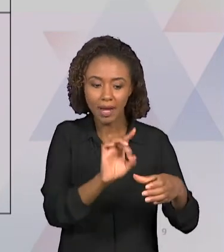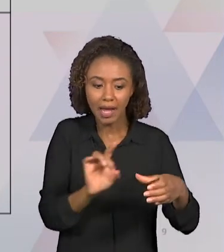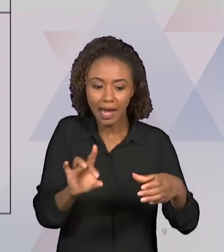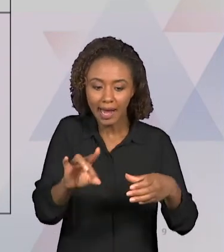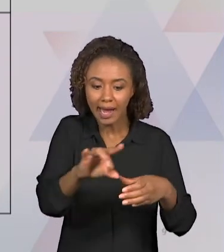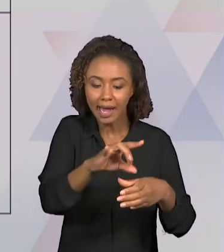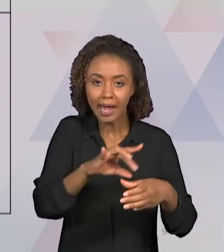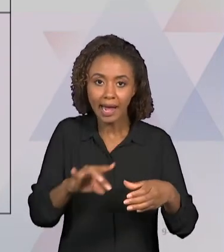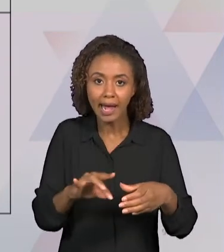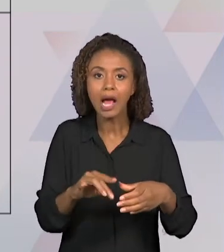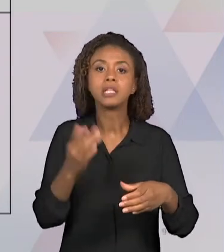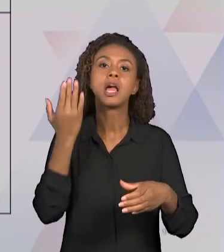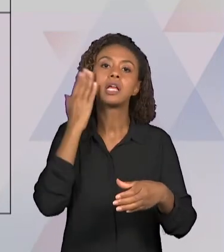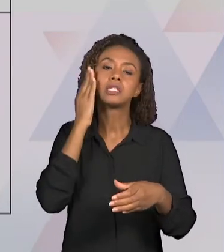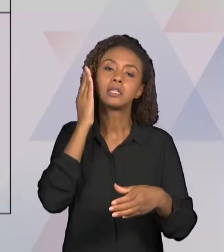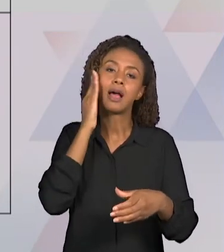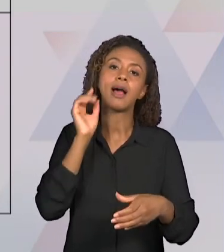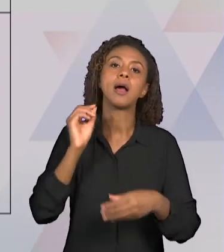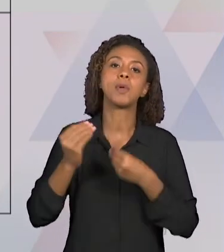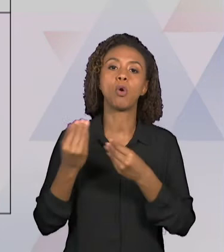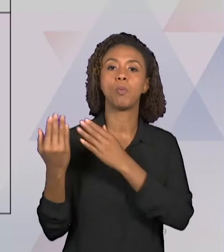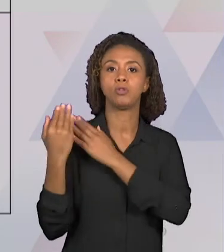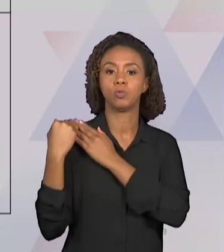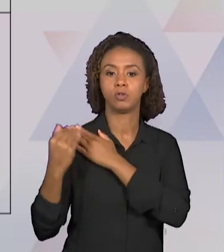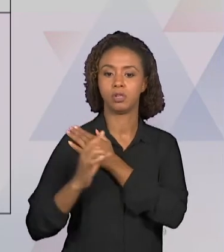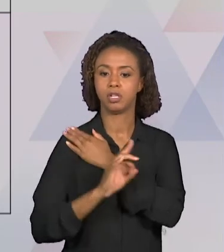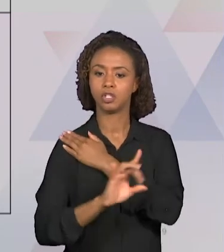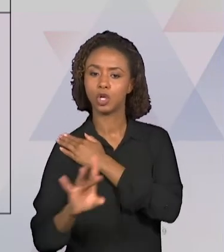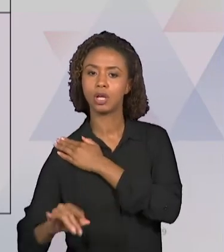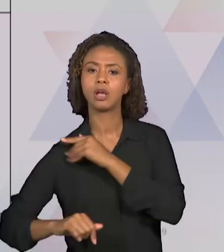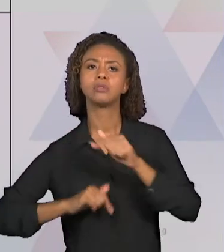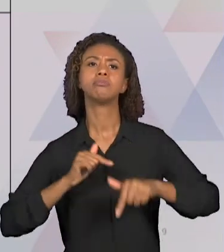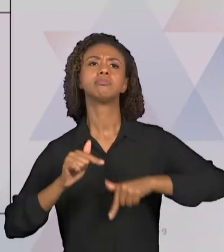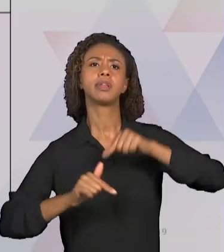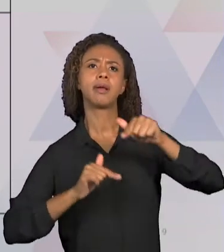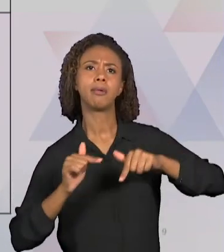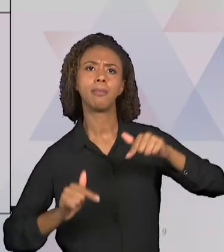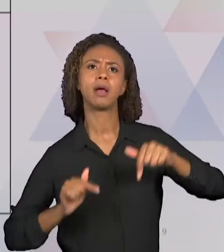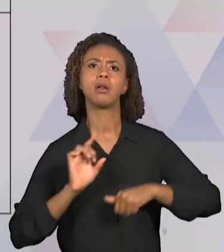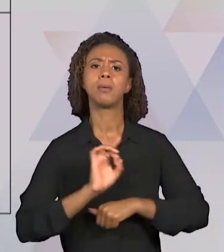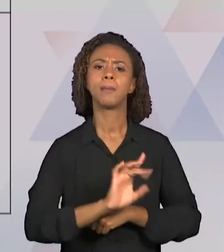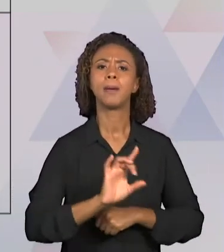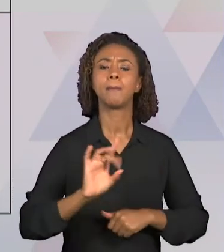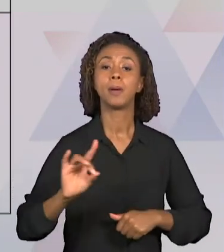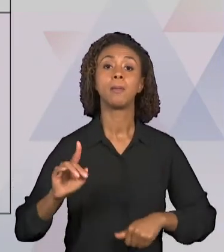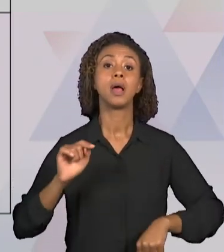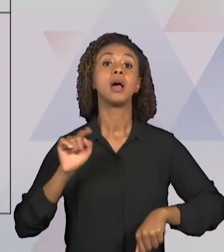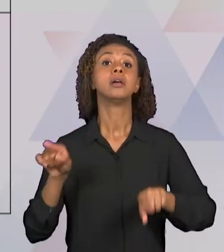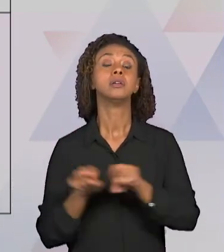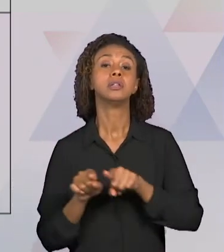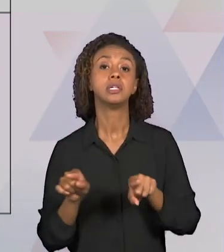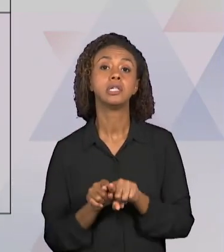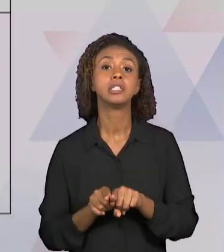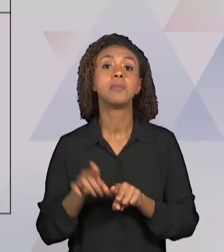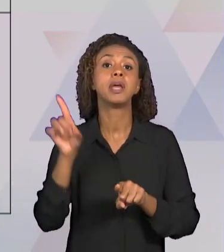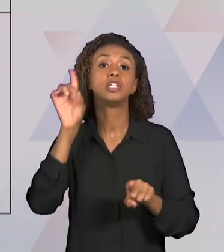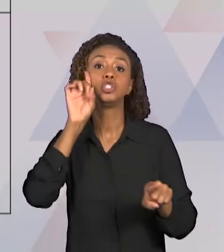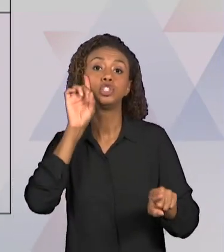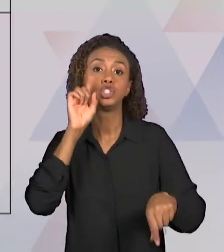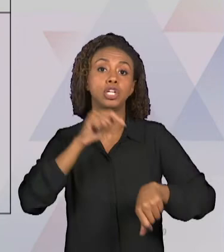SEREM REALIZADAS E TAMBÉM OS PRAZOS PARA REALIZAÇÃO DESSAS TAREFAS. OS INTEGRANTES PODEM